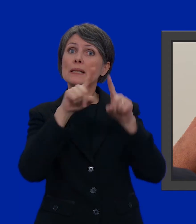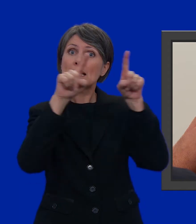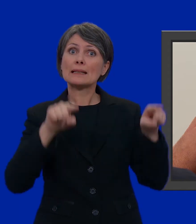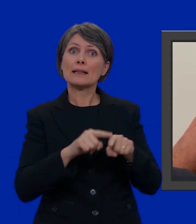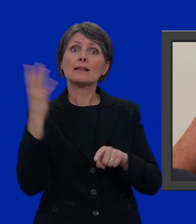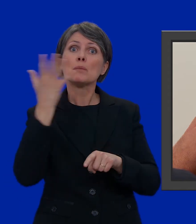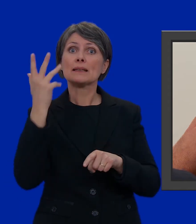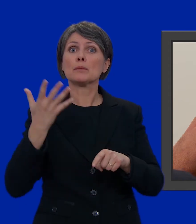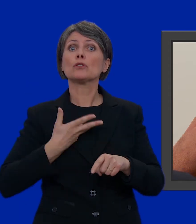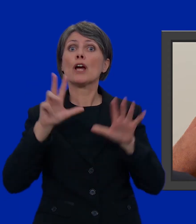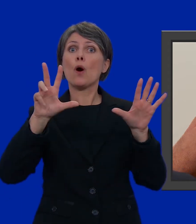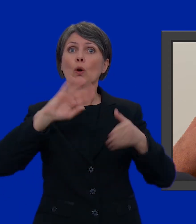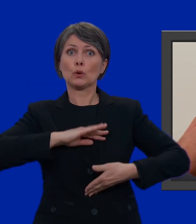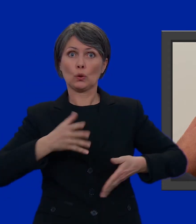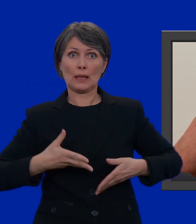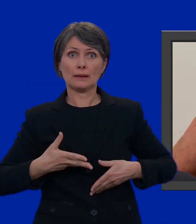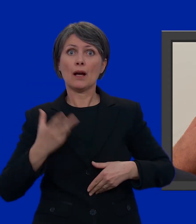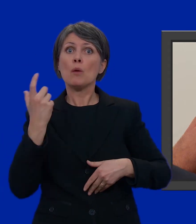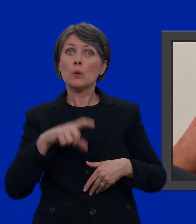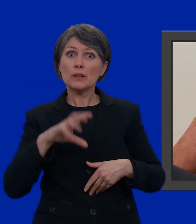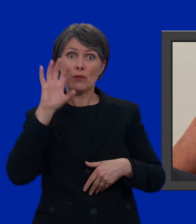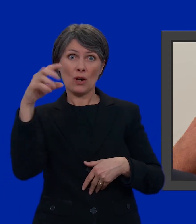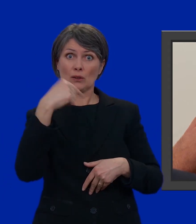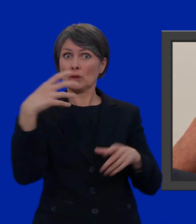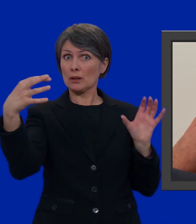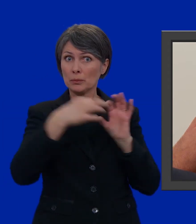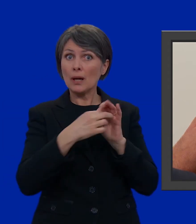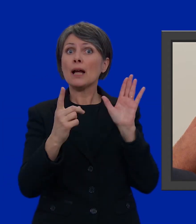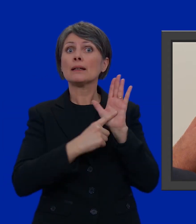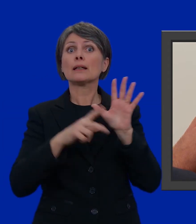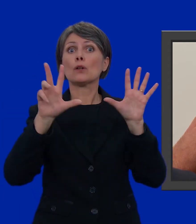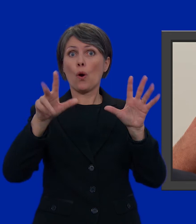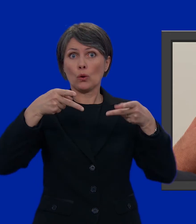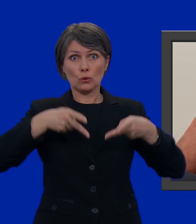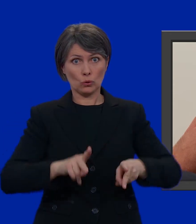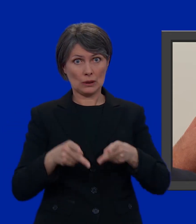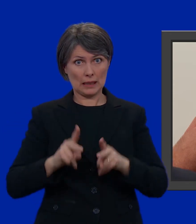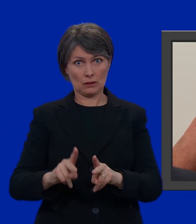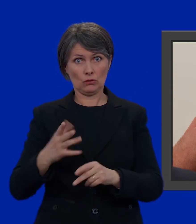conta 8 candidati, dato che il Cantone in questione ha diritto a 8 seggi.